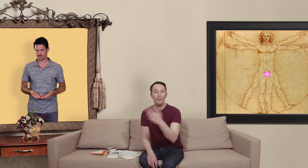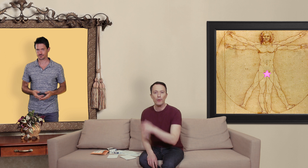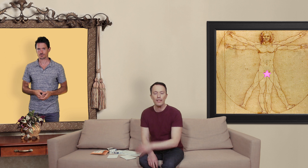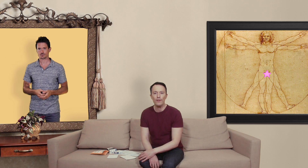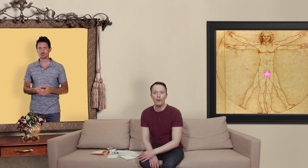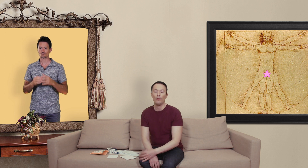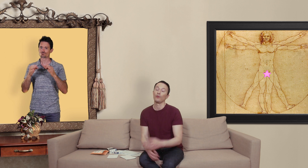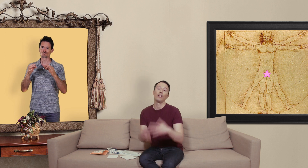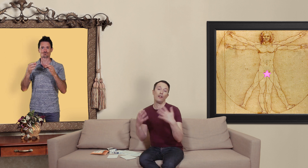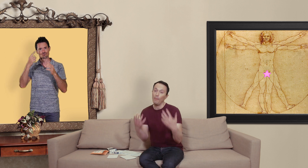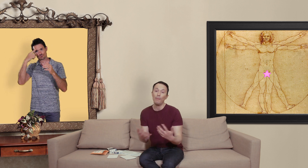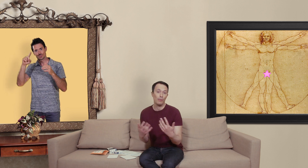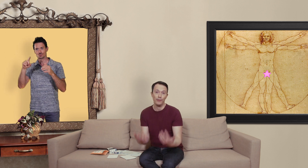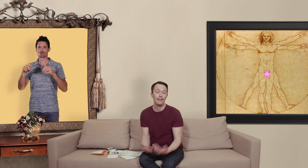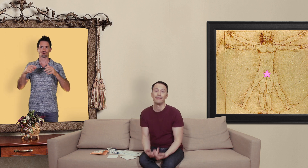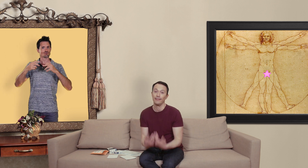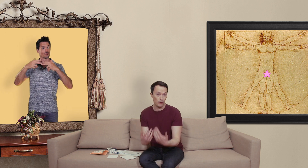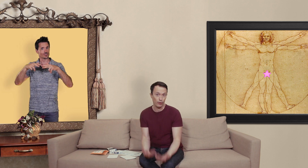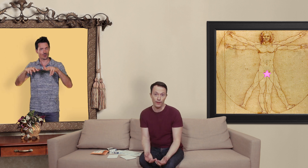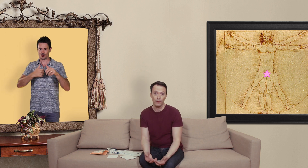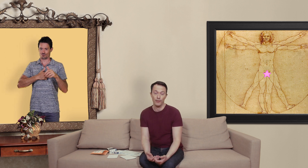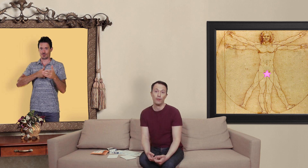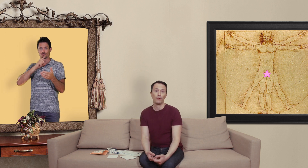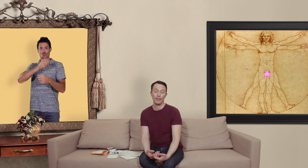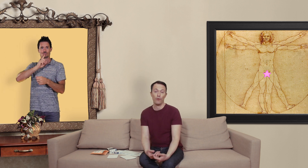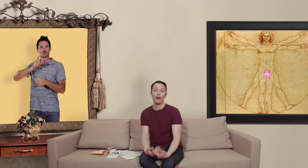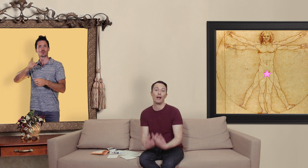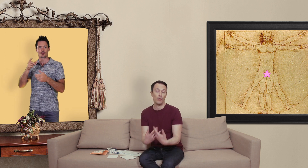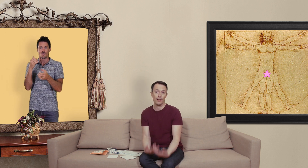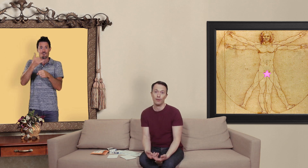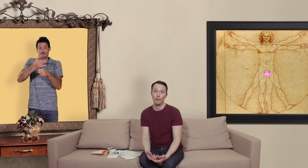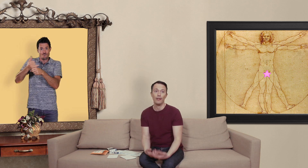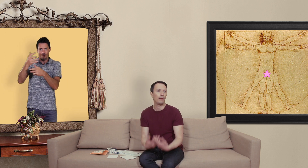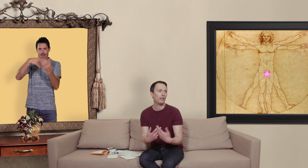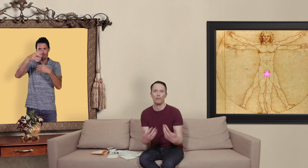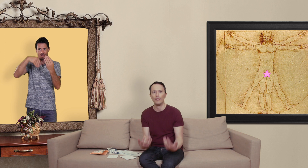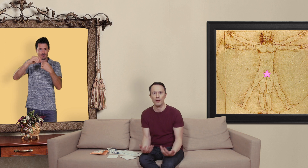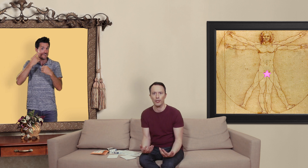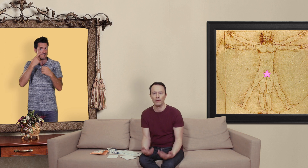besoins de cette vidéo j'ai quand même commandé des contrefaçons histoire de savoir à quoi ça ressemblait et puis comment ça marchait